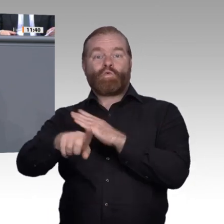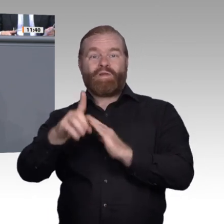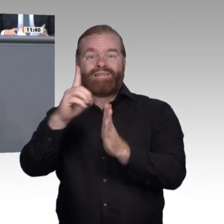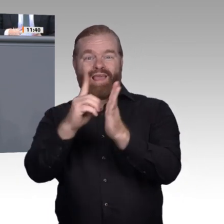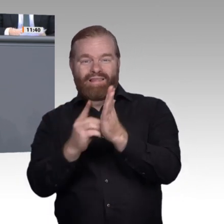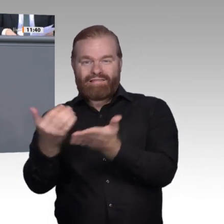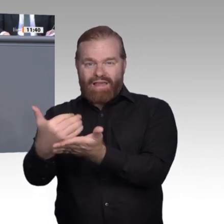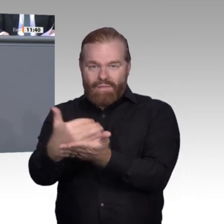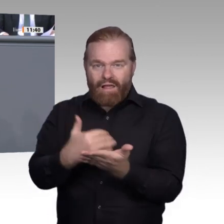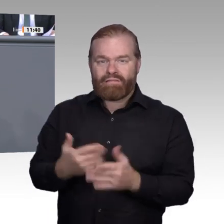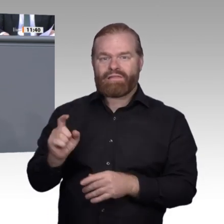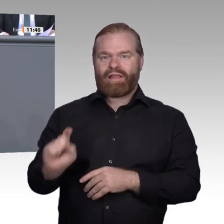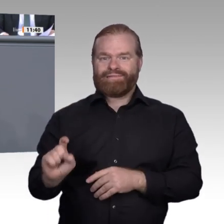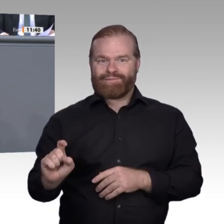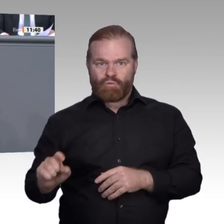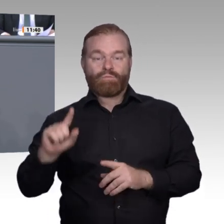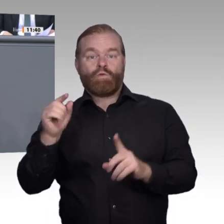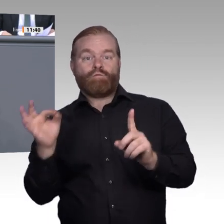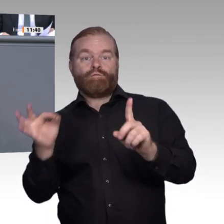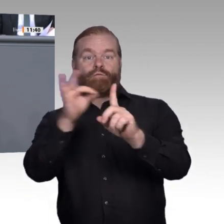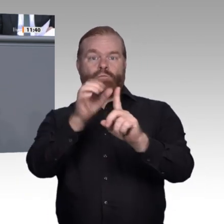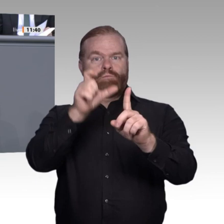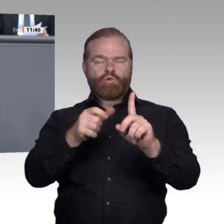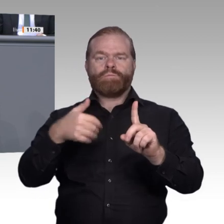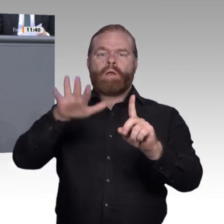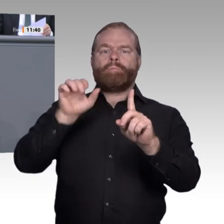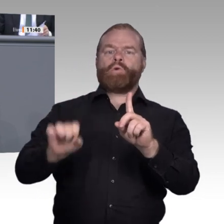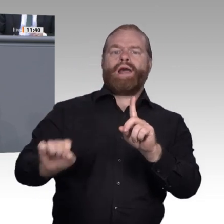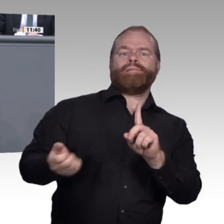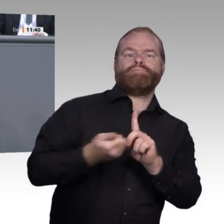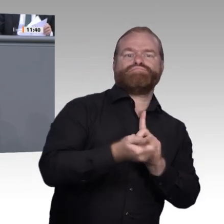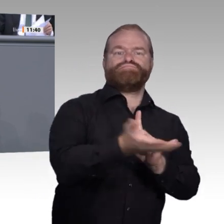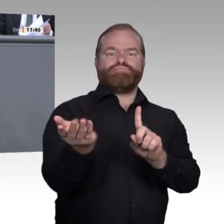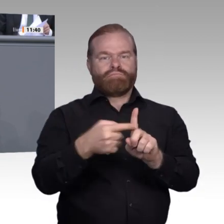Hier passiert schon, was Herr Professor Dr. Boes, der Direktor des Bayerischen Forschungsinstituts